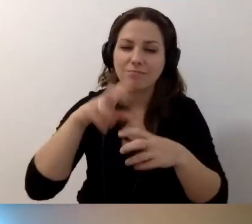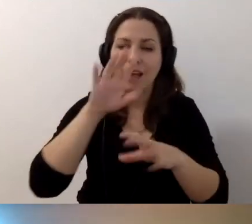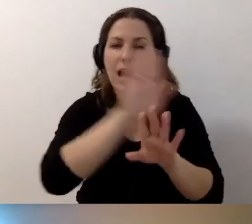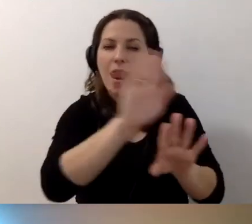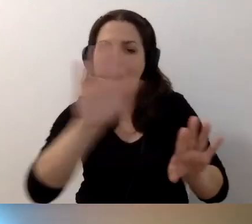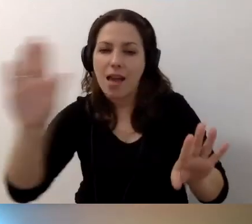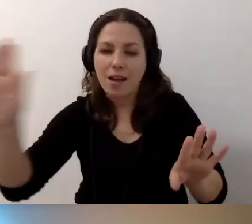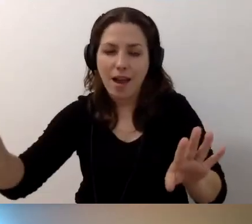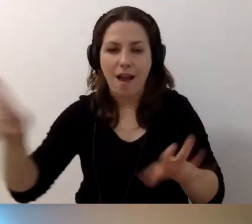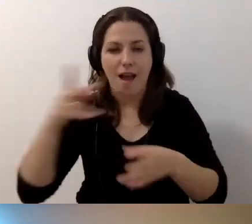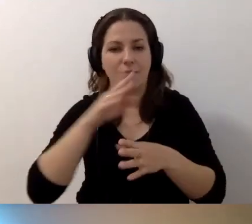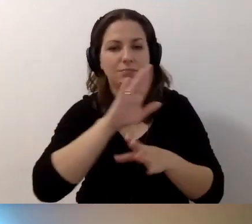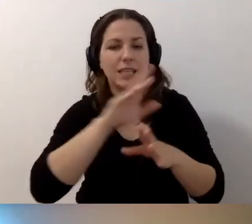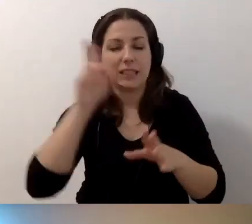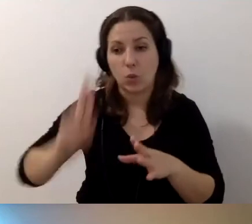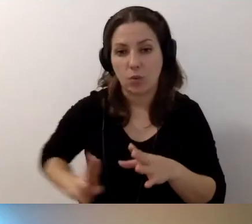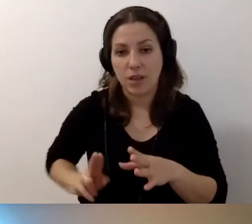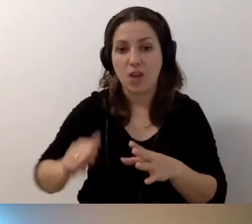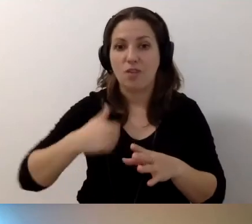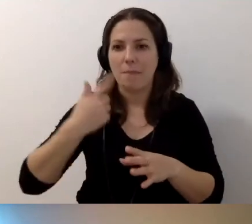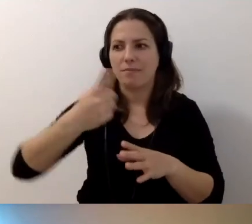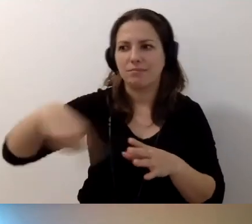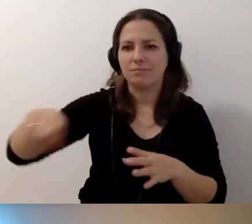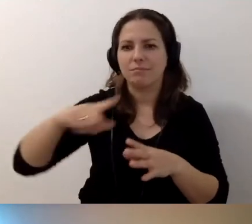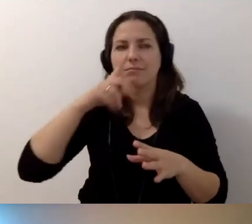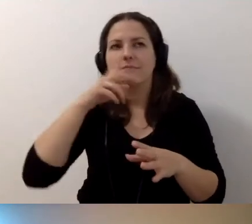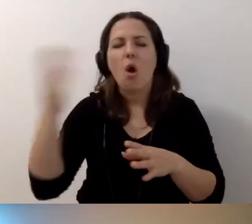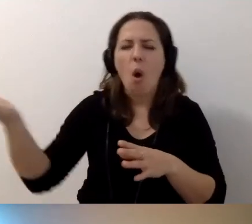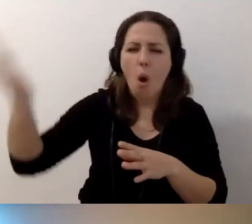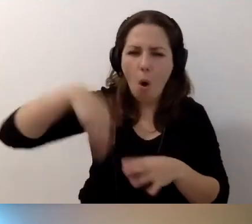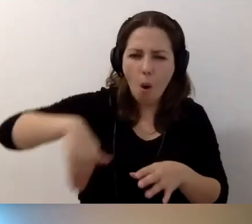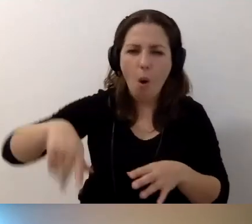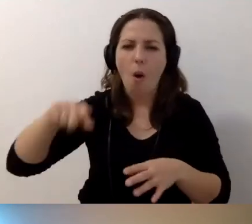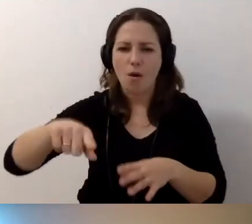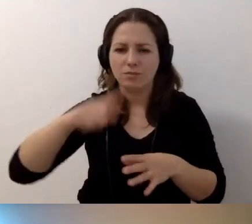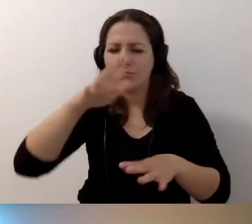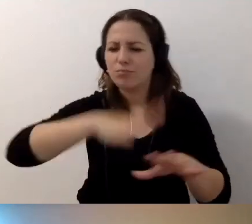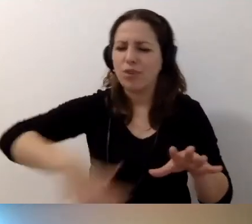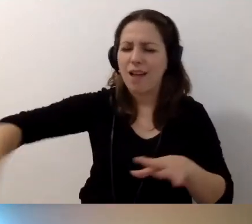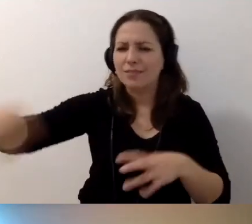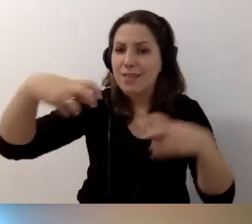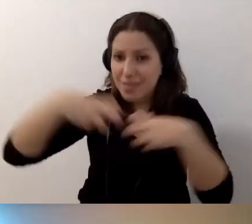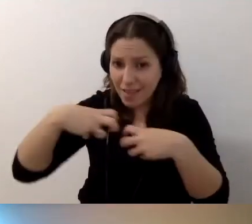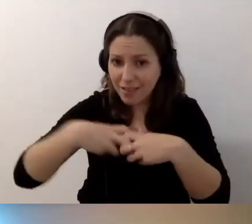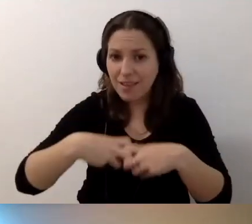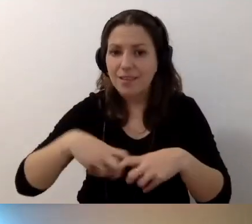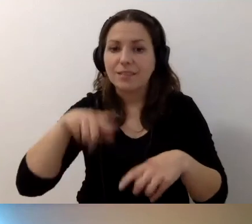żeby się rozkoszowały, choćby w przestrzeni wirtualnej. Tym, co macie najcenniejsze.